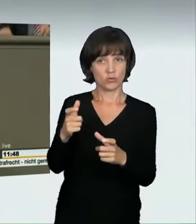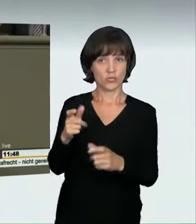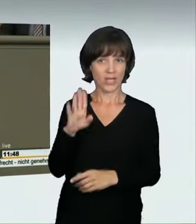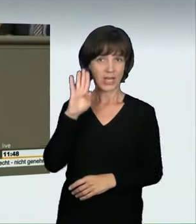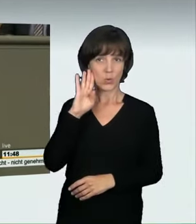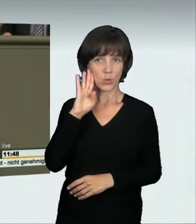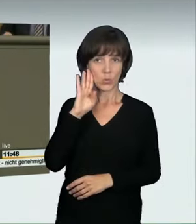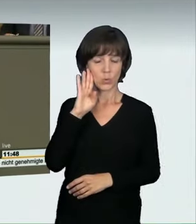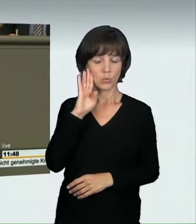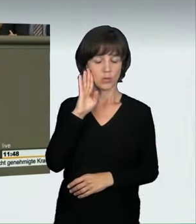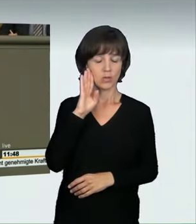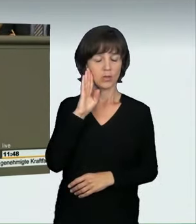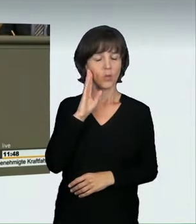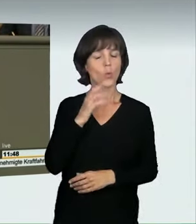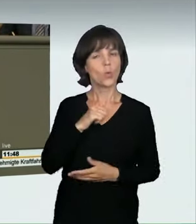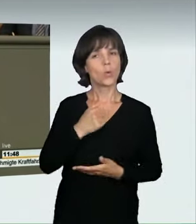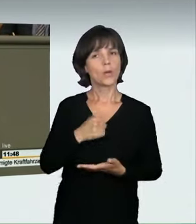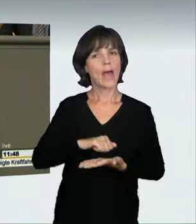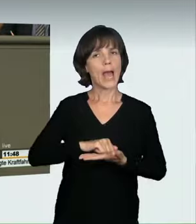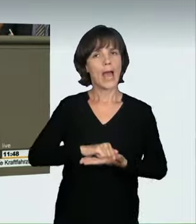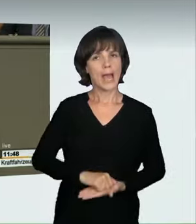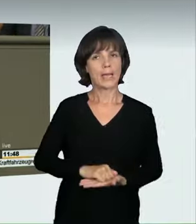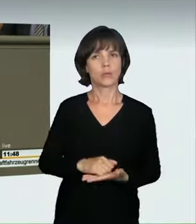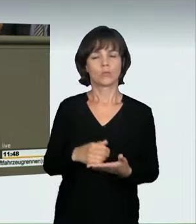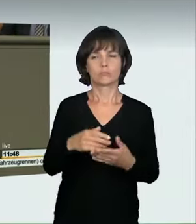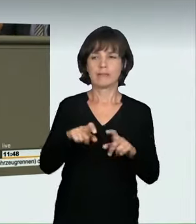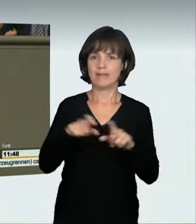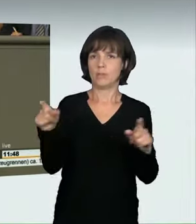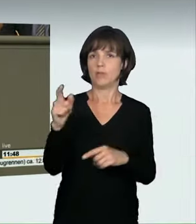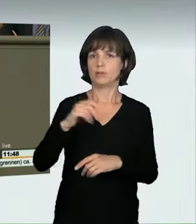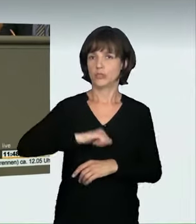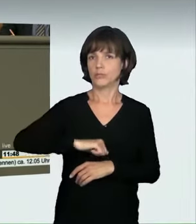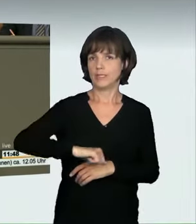haben wir sehr Eindrückliches über das Thema Geschwindigkeiten gehört.